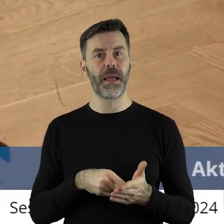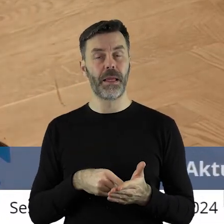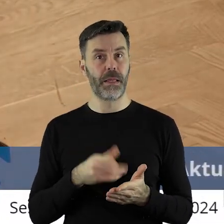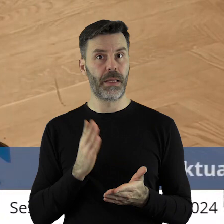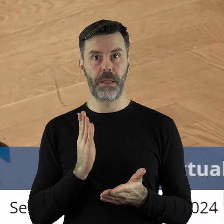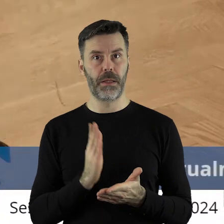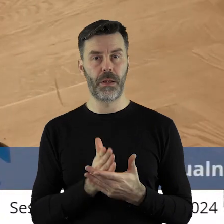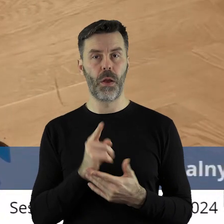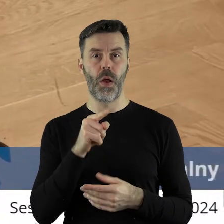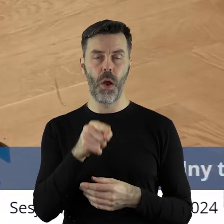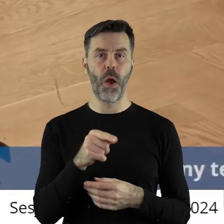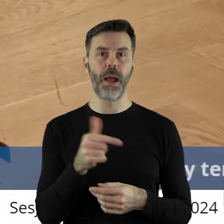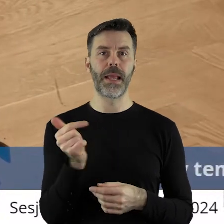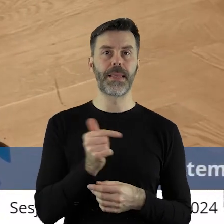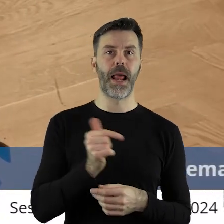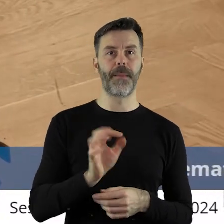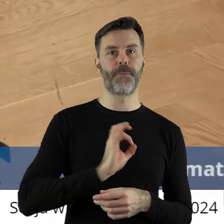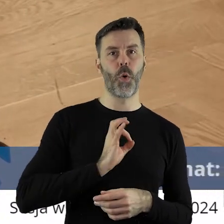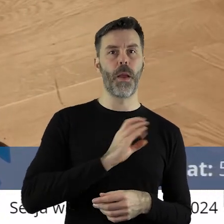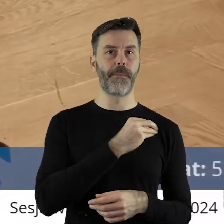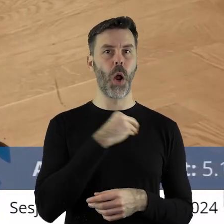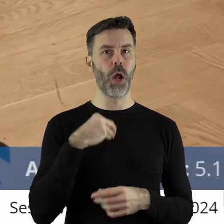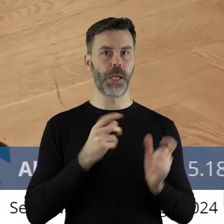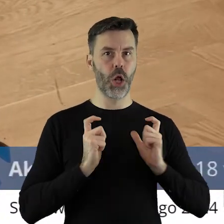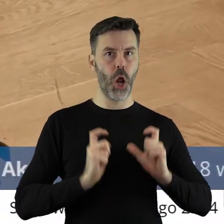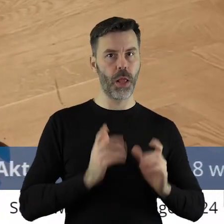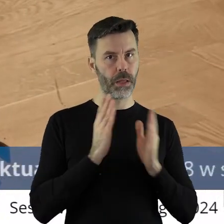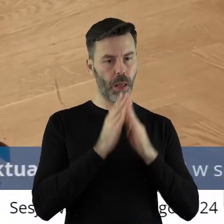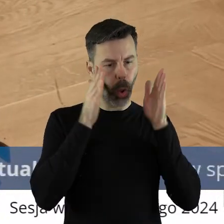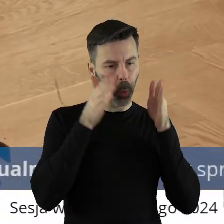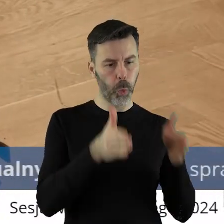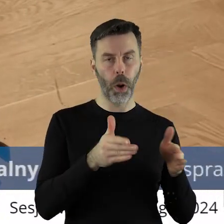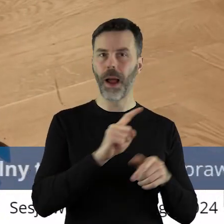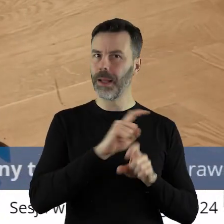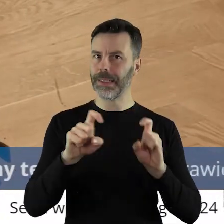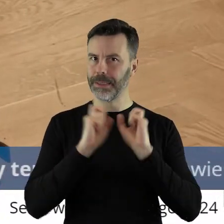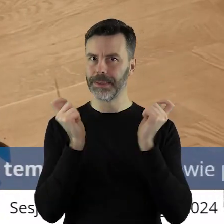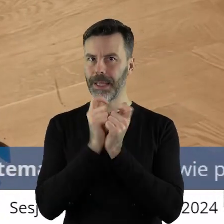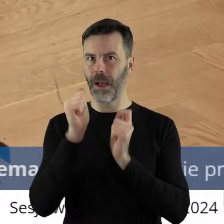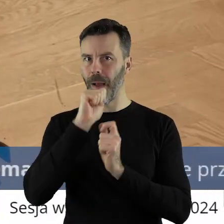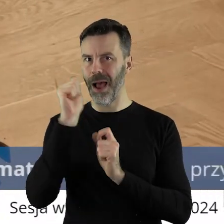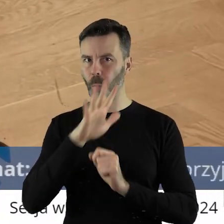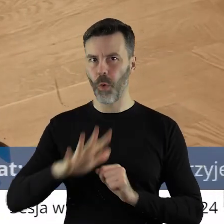odnieść się nie tylko o interes swój, czyli polskiego rolnictwa, ale wspólnoty